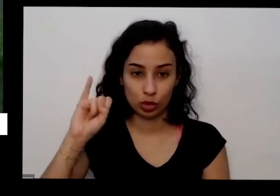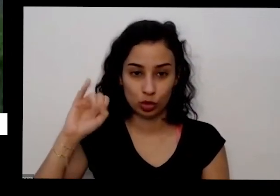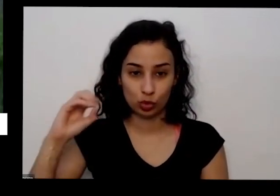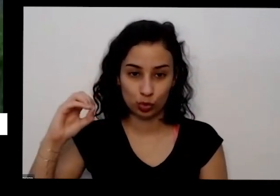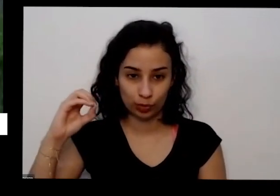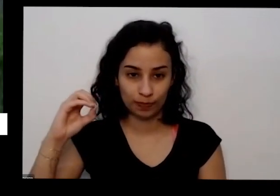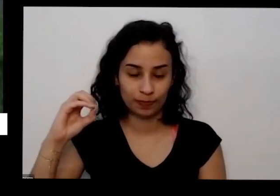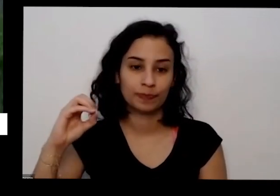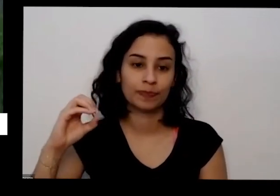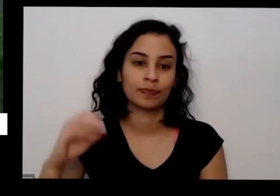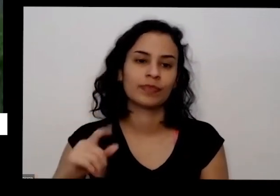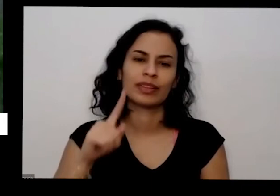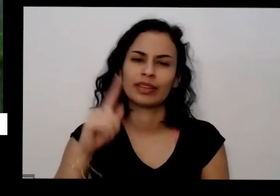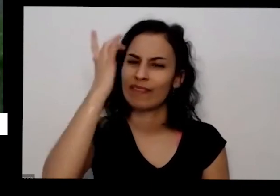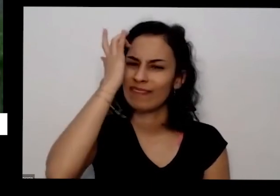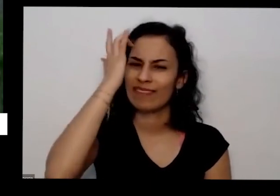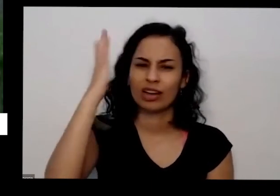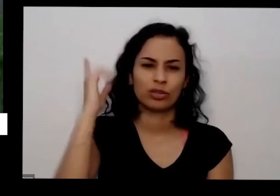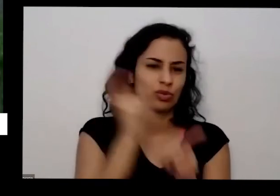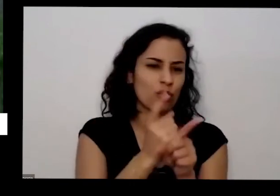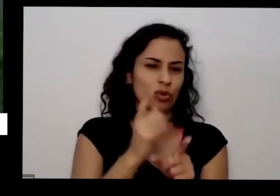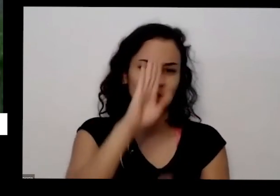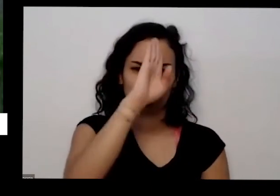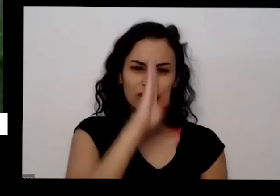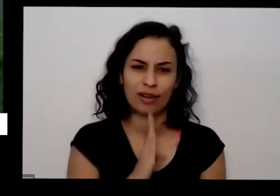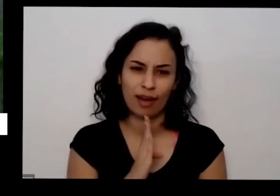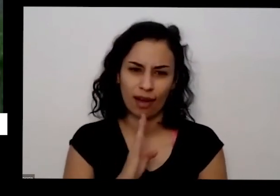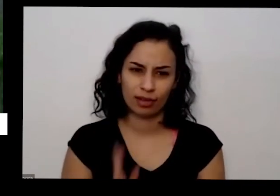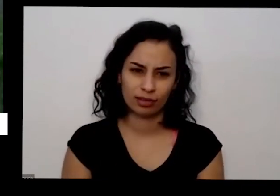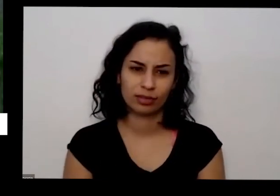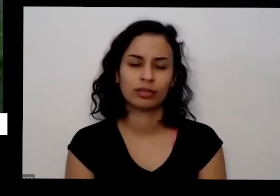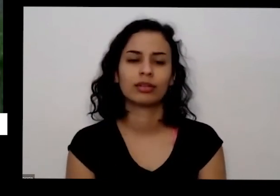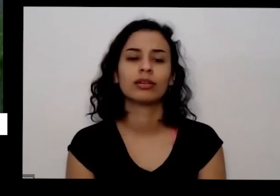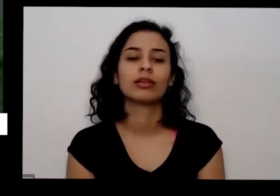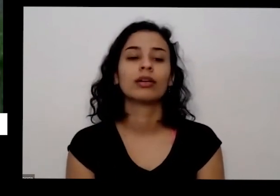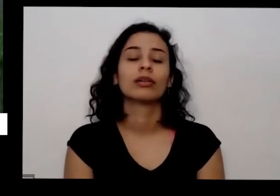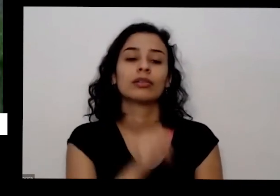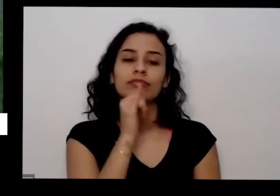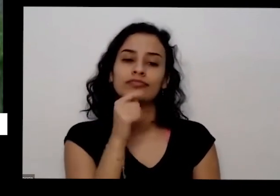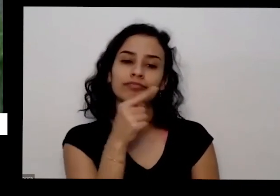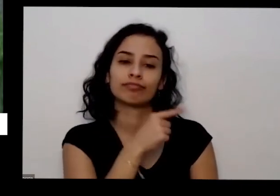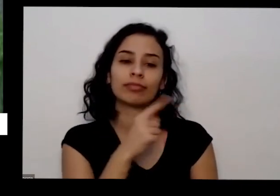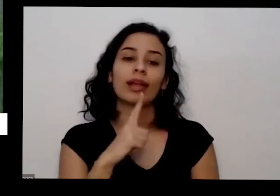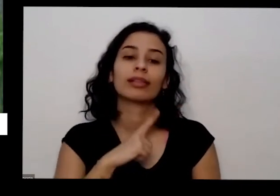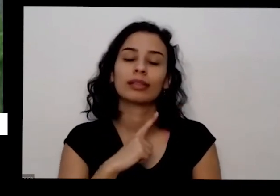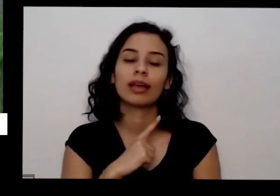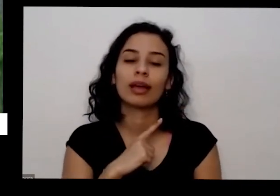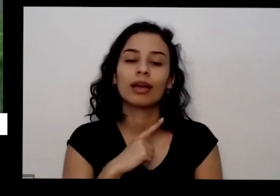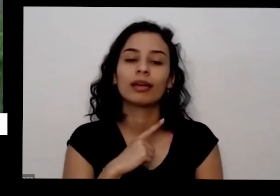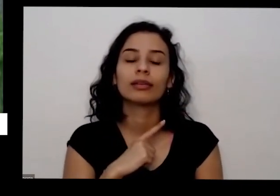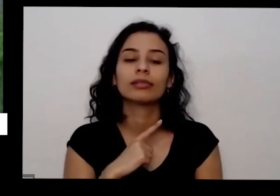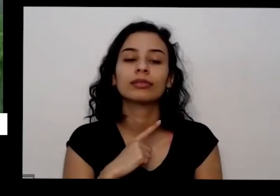também é muito fácil de achar de graça aqui eu tenho que nesse pouco Olha o que eu estou